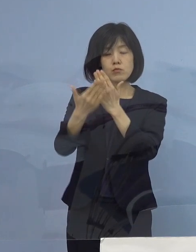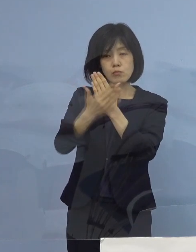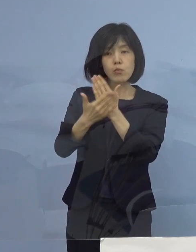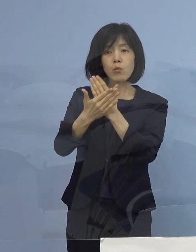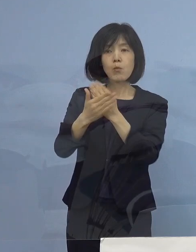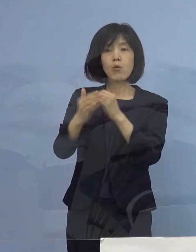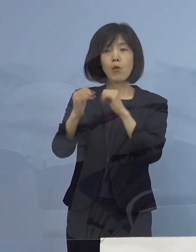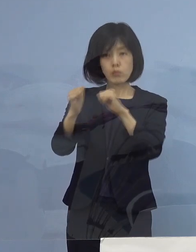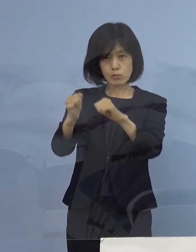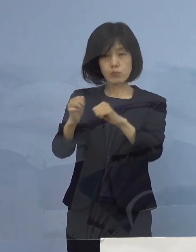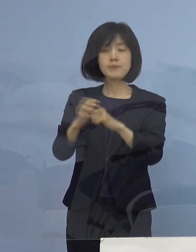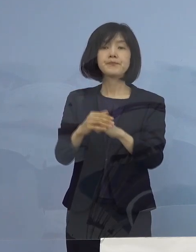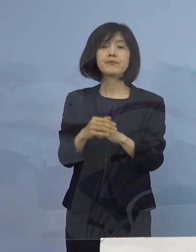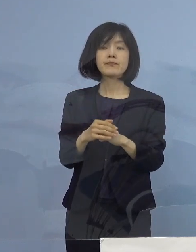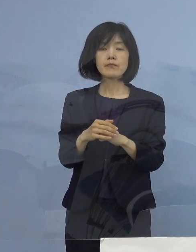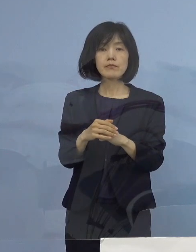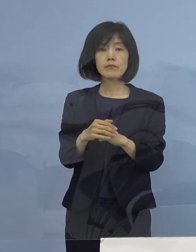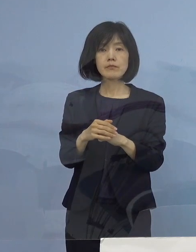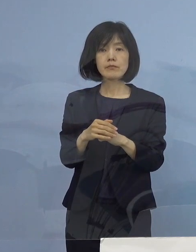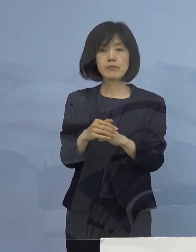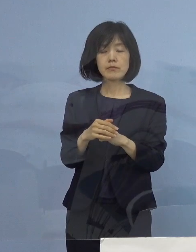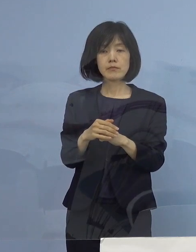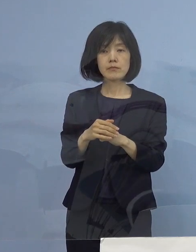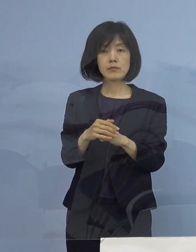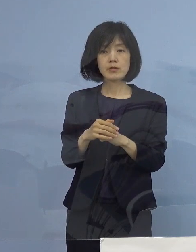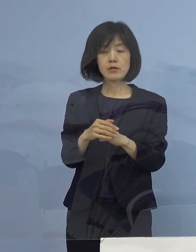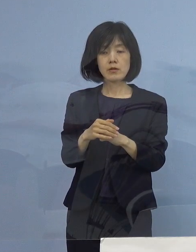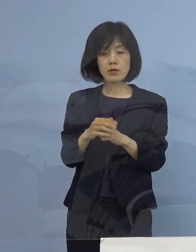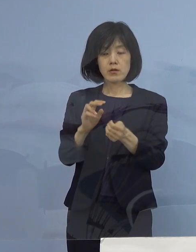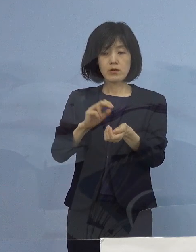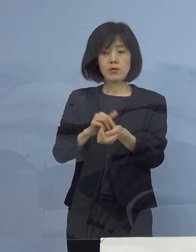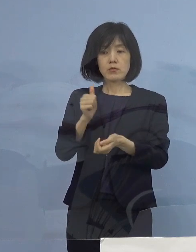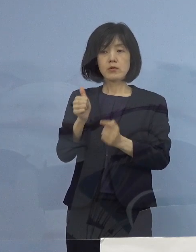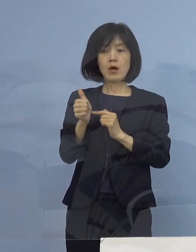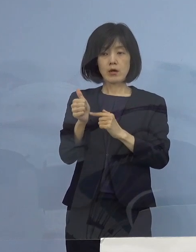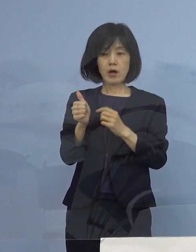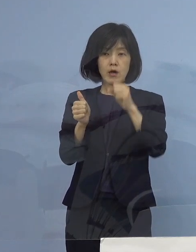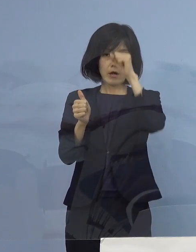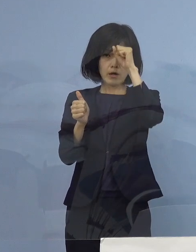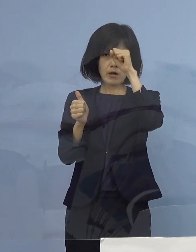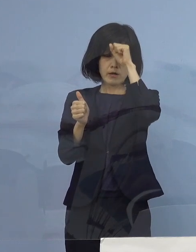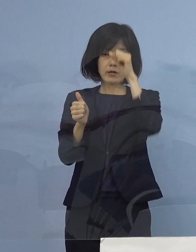こういうところに入る それぞれドクターが患者さん1人ひとりに寄り添って